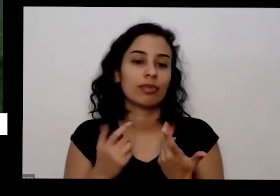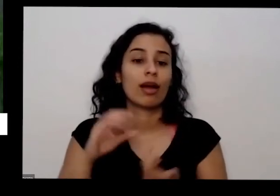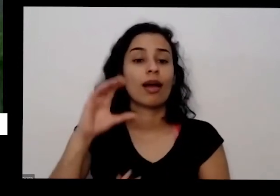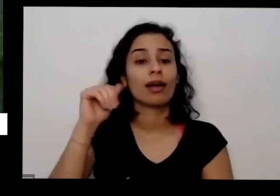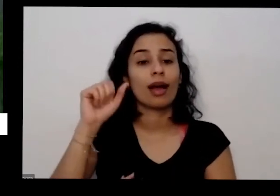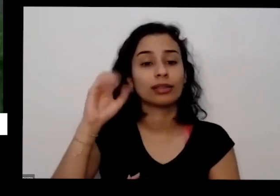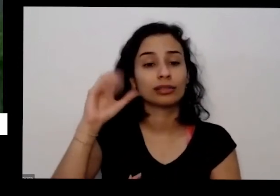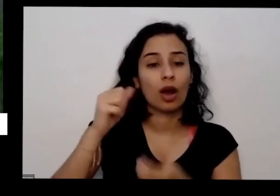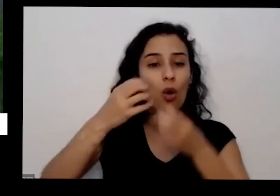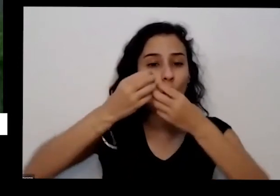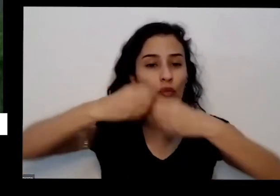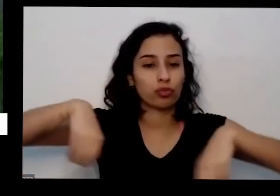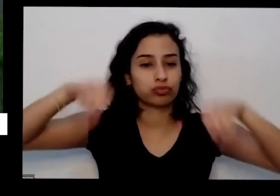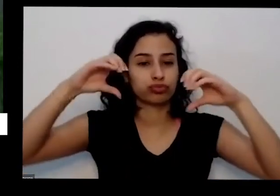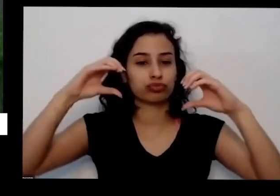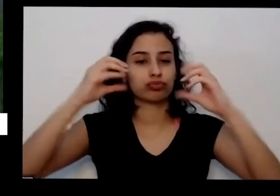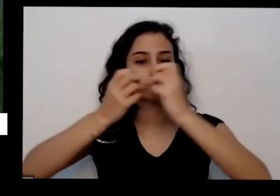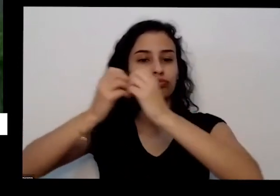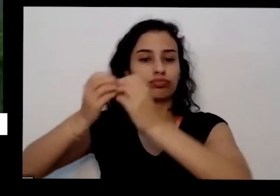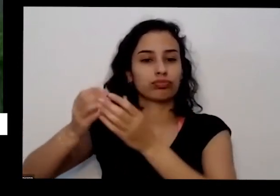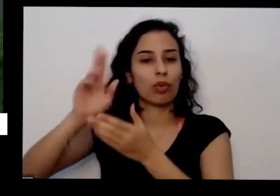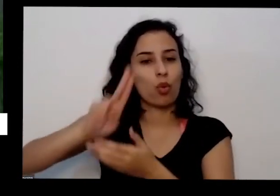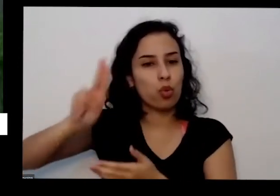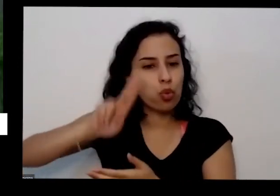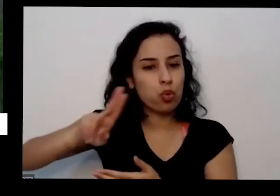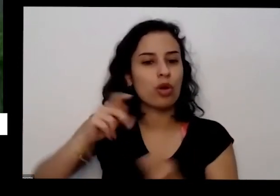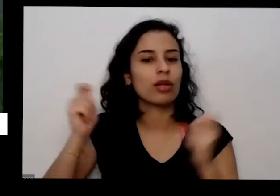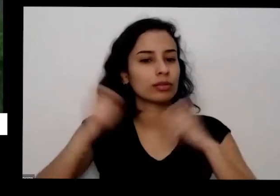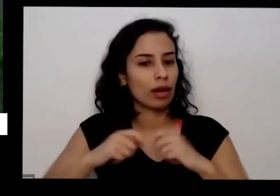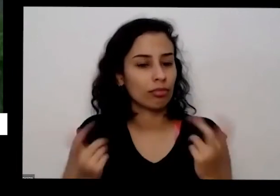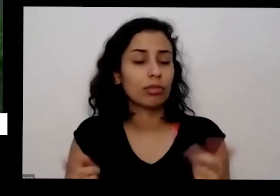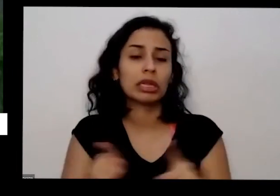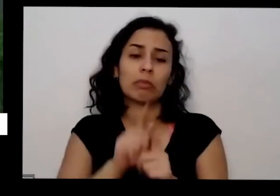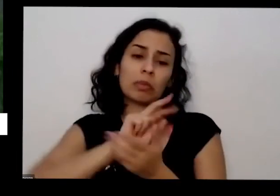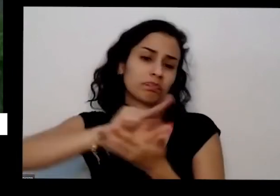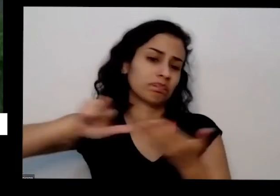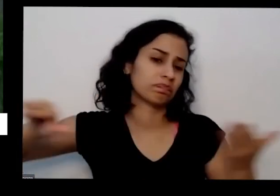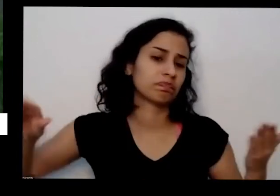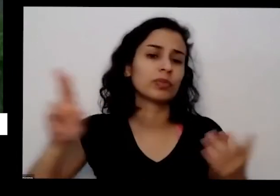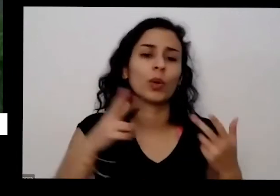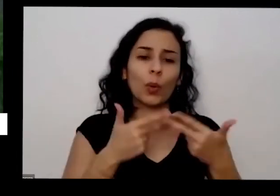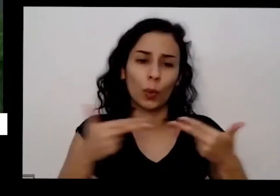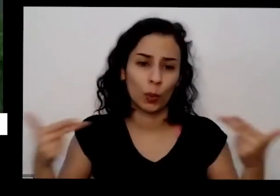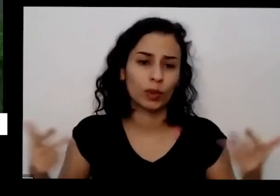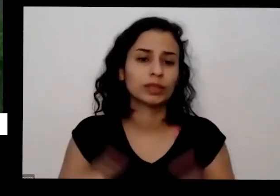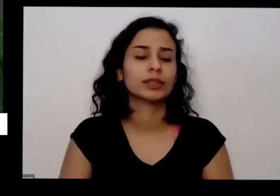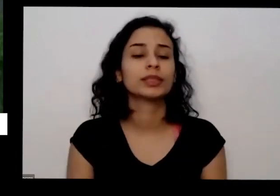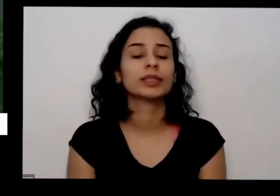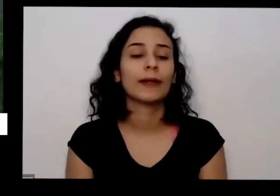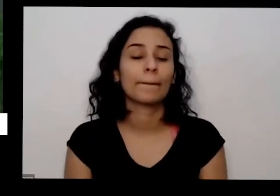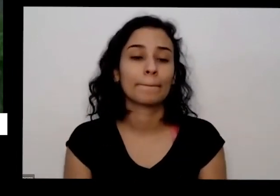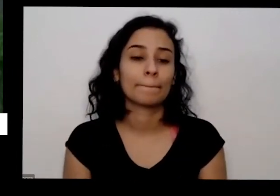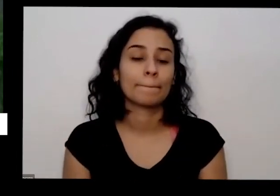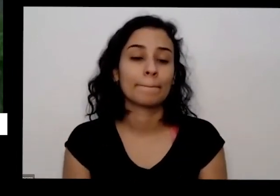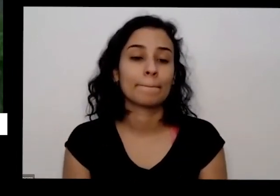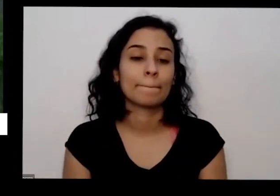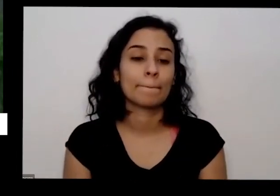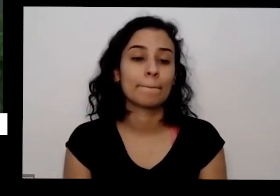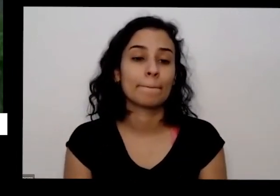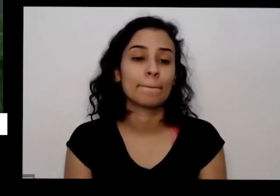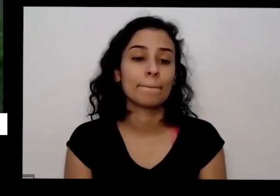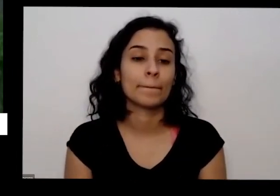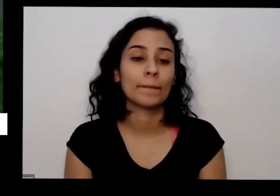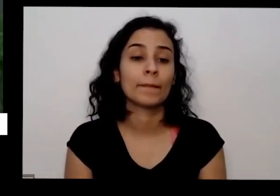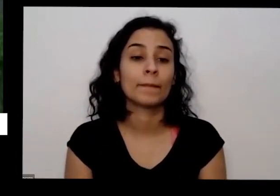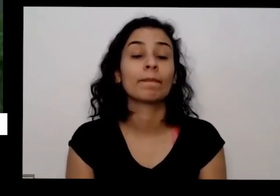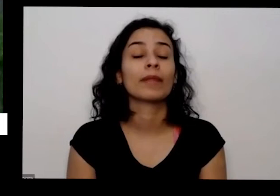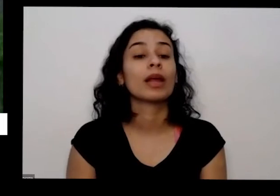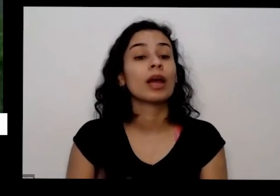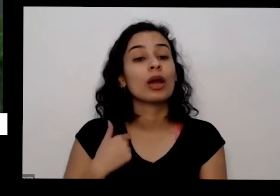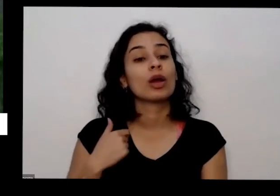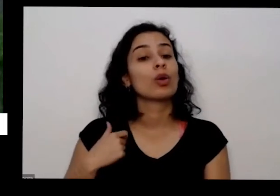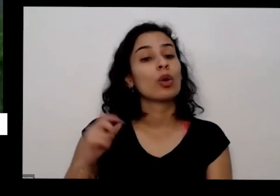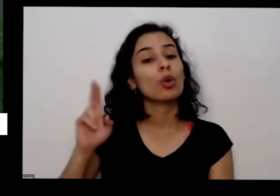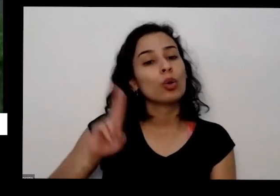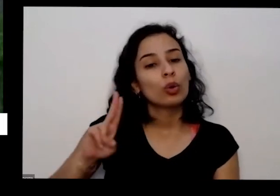ter mais coisas né Eu como eu produzo muita aí você eu utilizo as plantas precisam basicamente